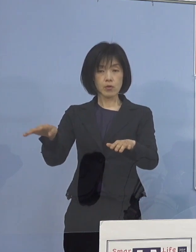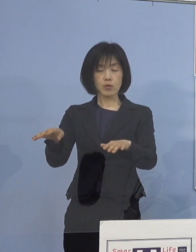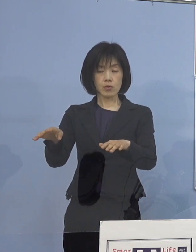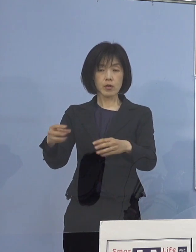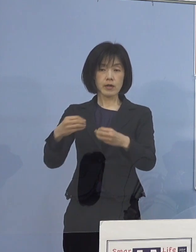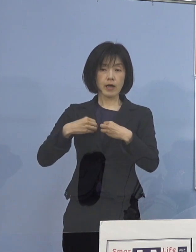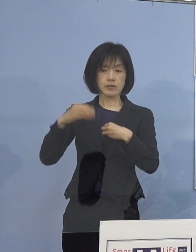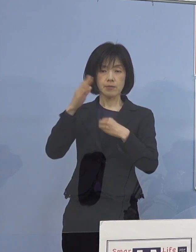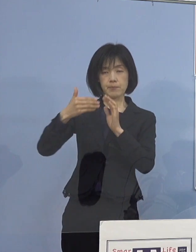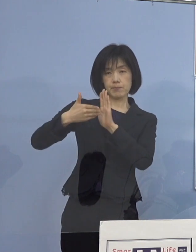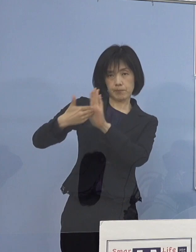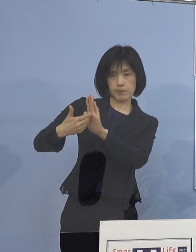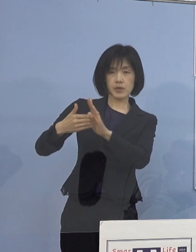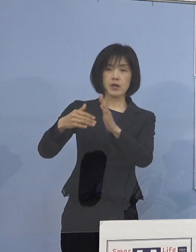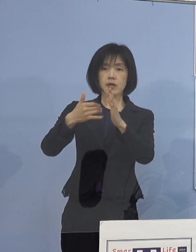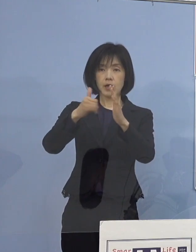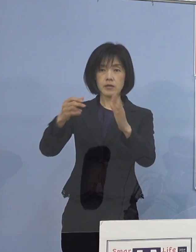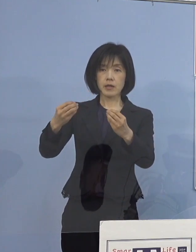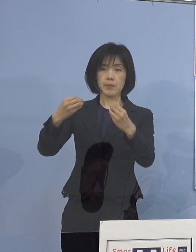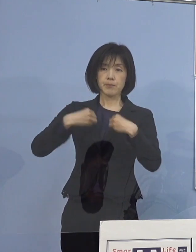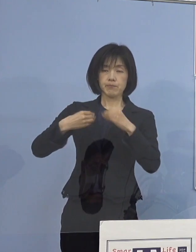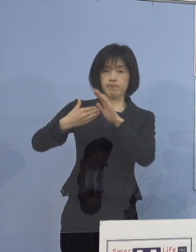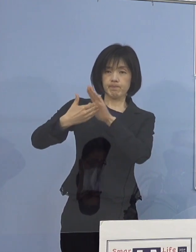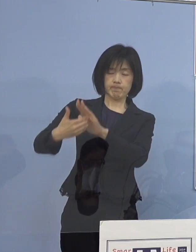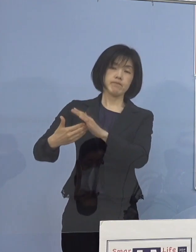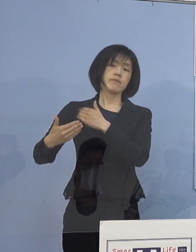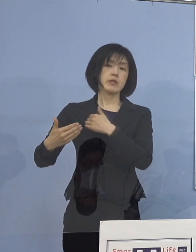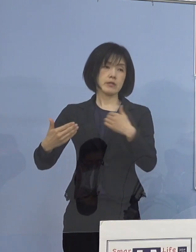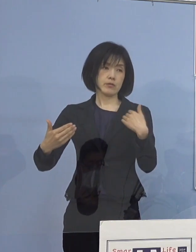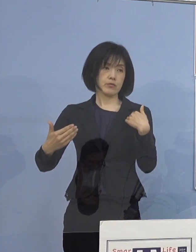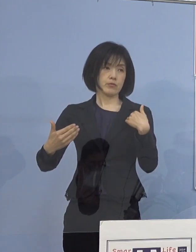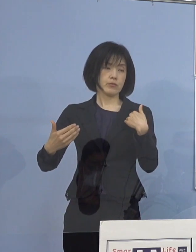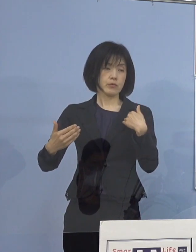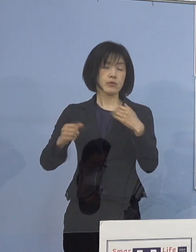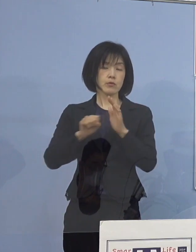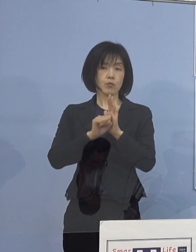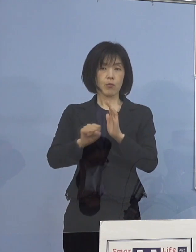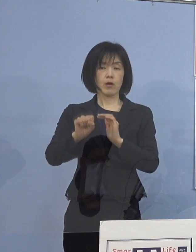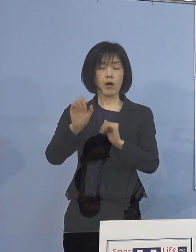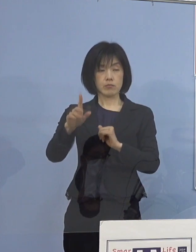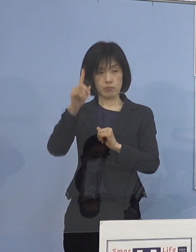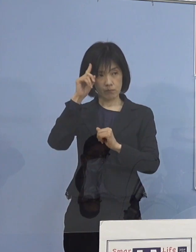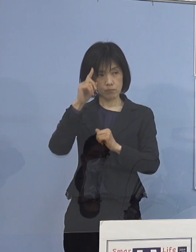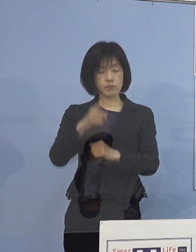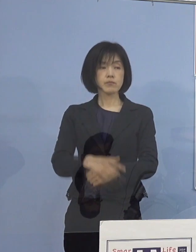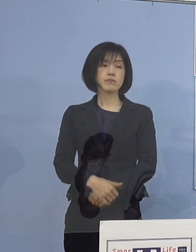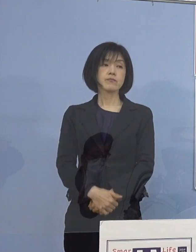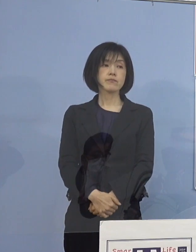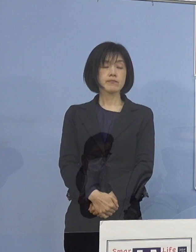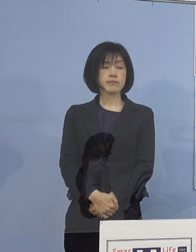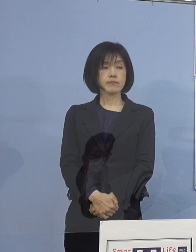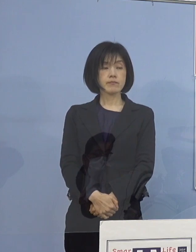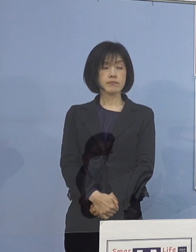またご家庭を守っていく これが出来るであろうということになります （読売新聞社） 分かりました